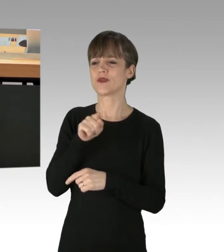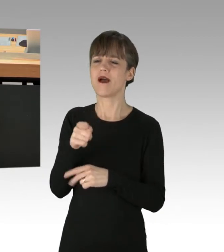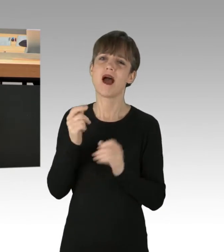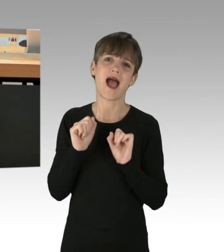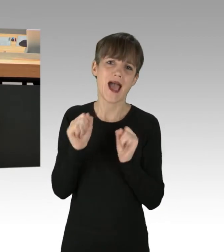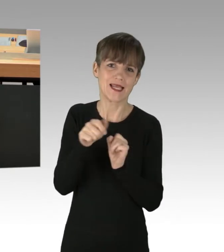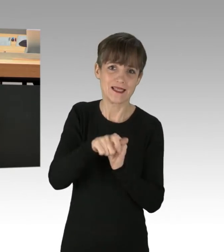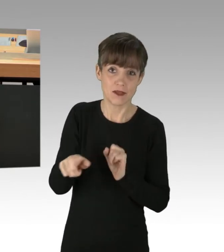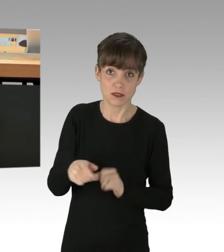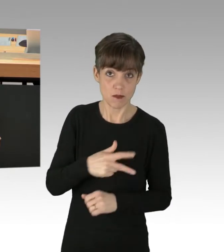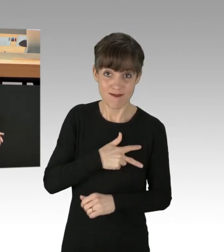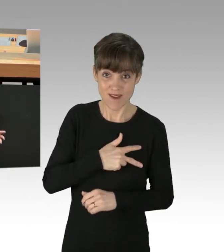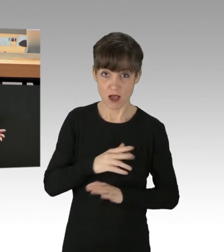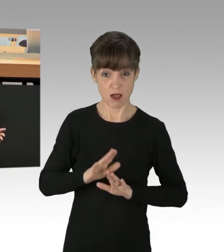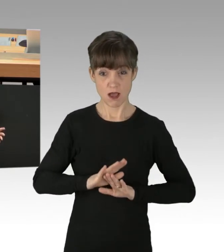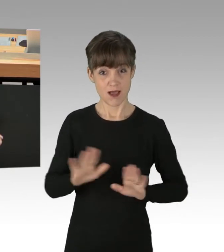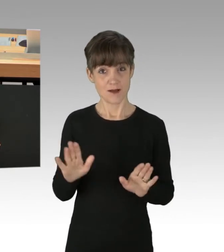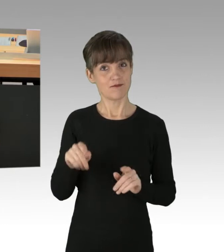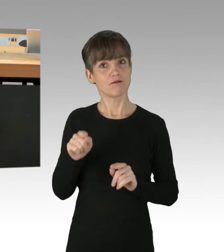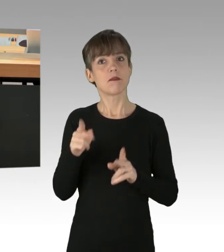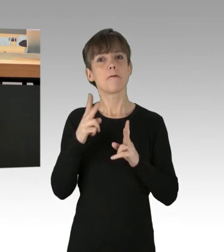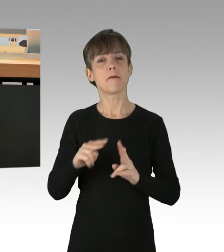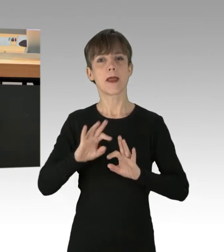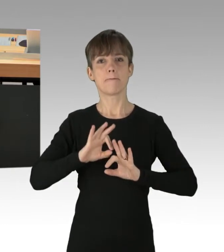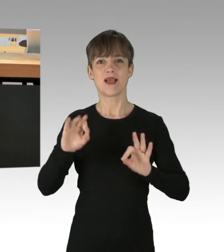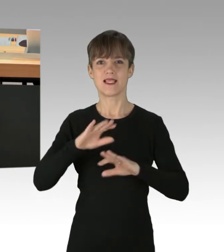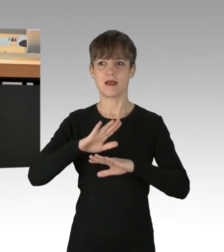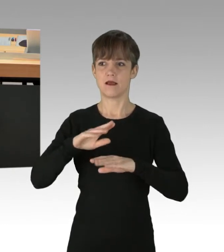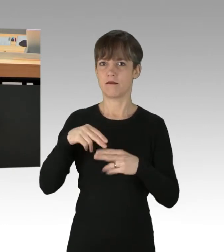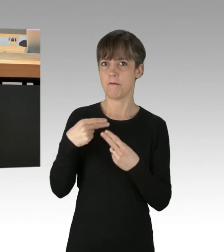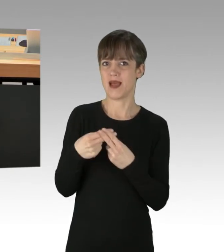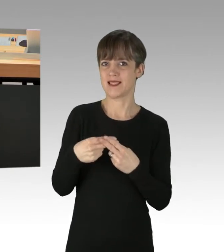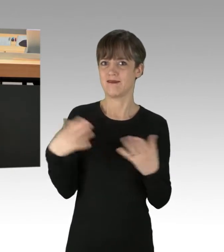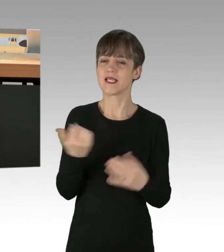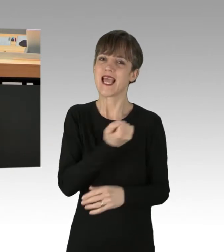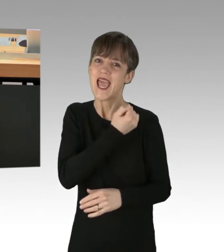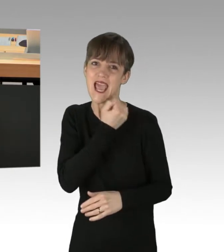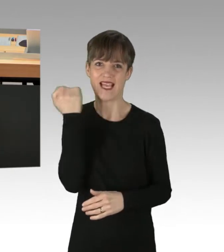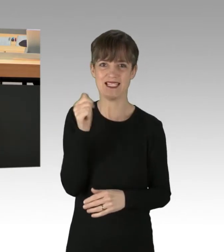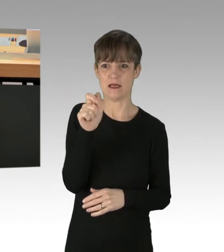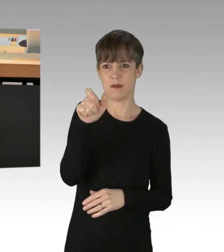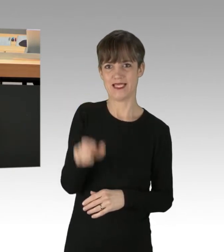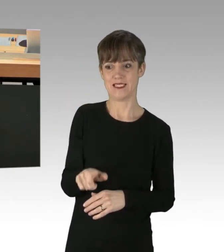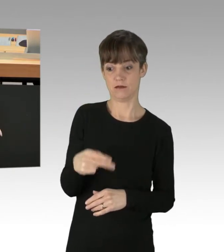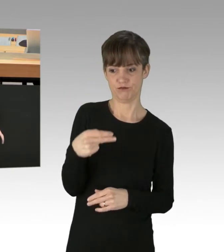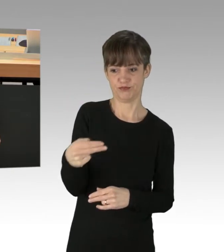Dabei ist die eigentlich treffende Bezeichnung "Extremisten". (Applaus)